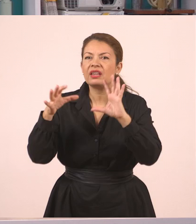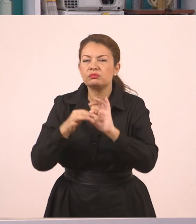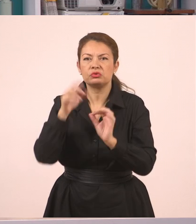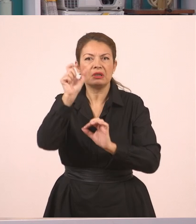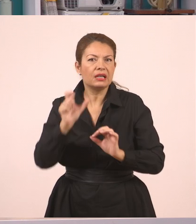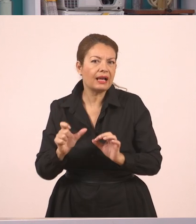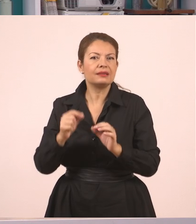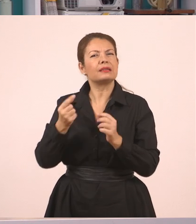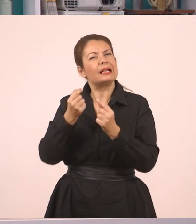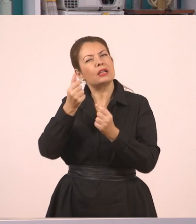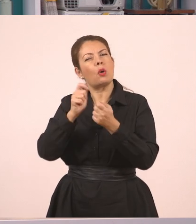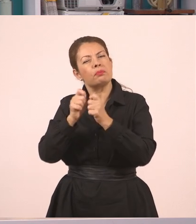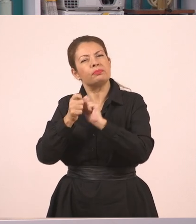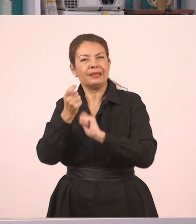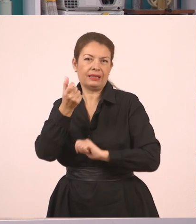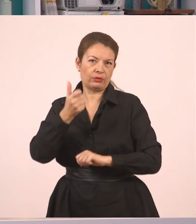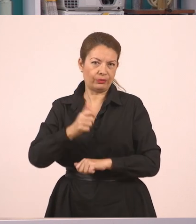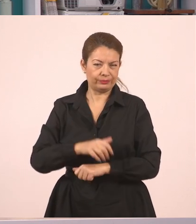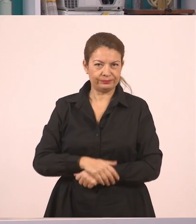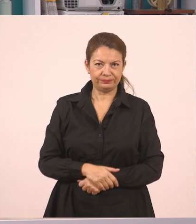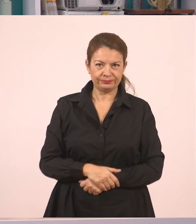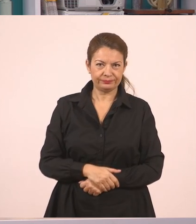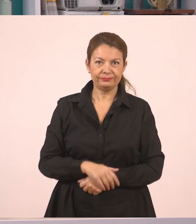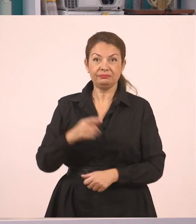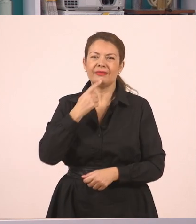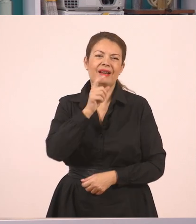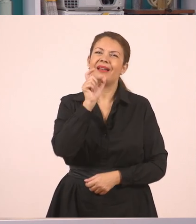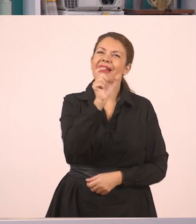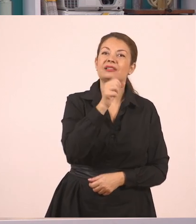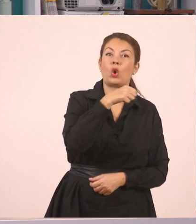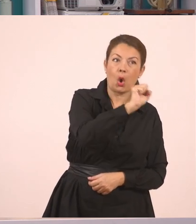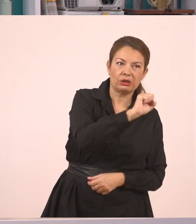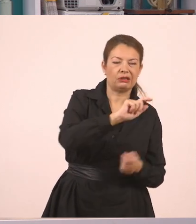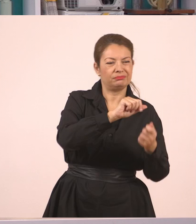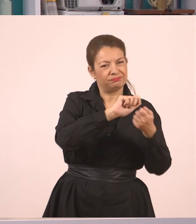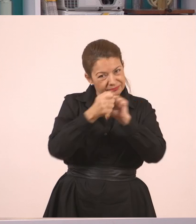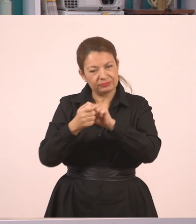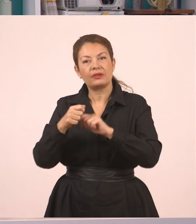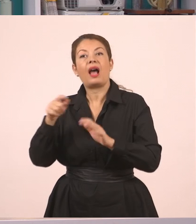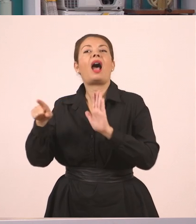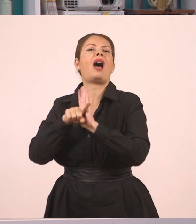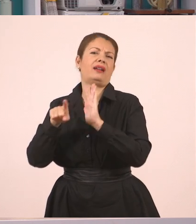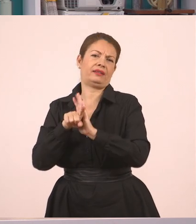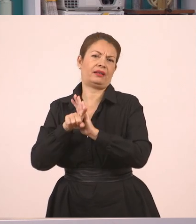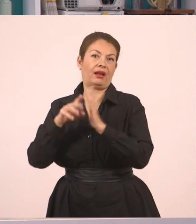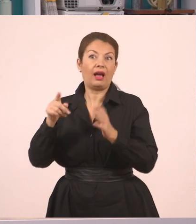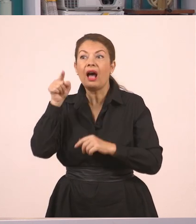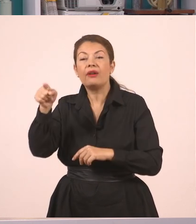κι εμείς απαντήσαμε αρνητικά. Αντί δηλαδή να πω το όχι. Ωραία; Αυτό λοιπόν είναι ο πλάγιος λόγος.